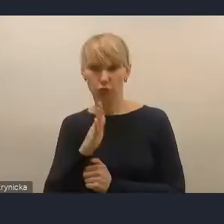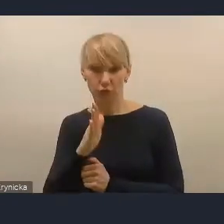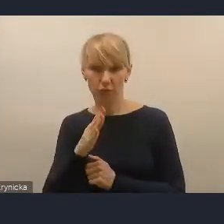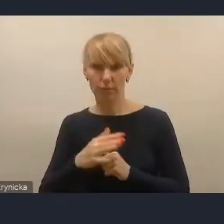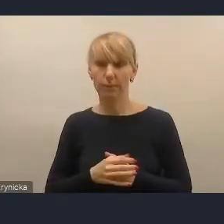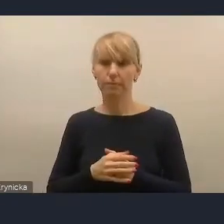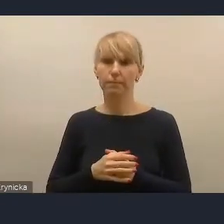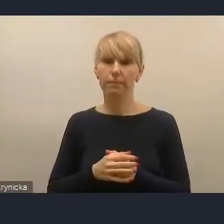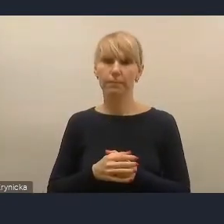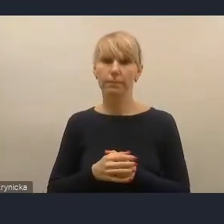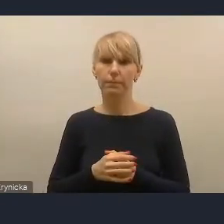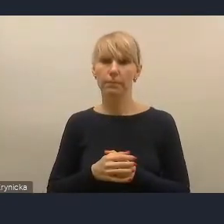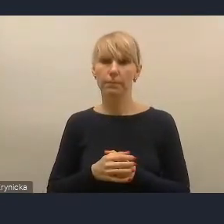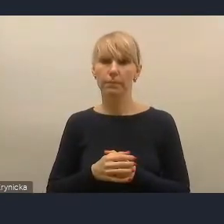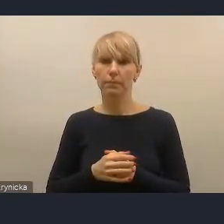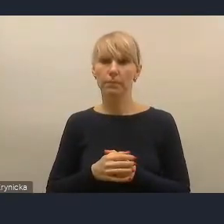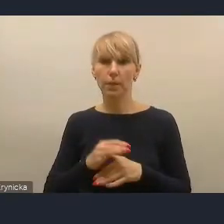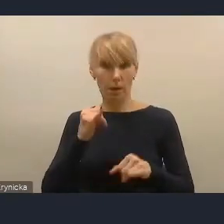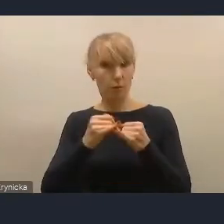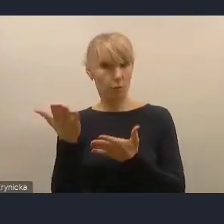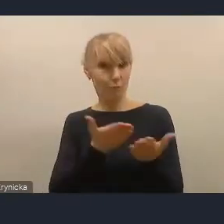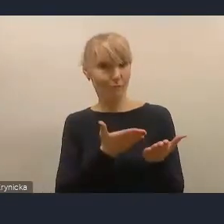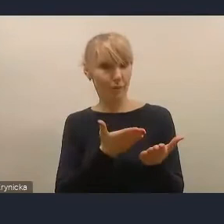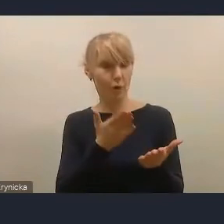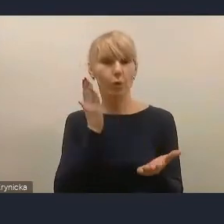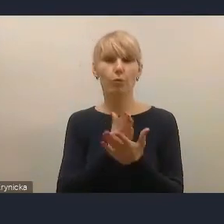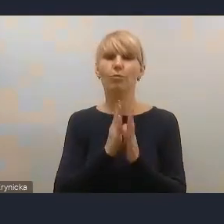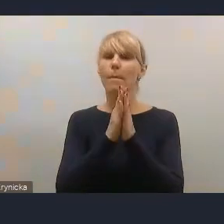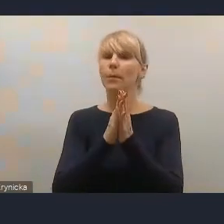Jak można, panie prezydencie, prosimy o włączenie się w naszą dyskusję,